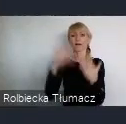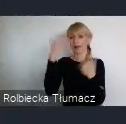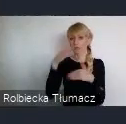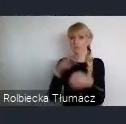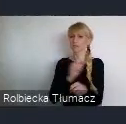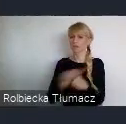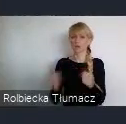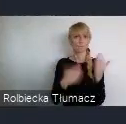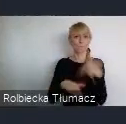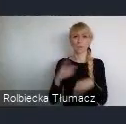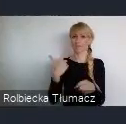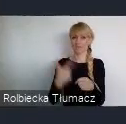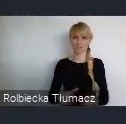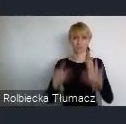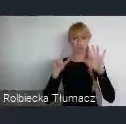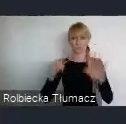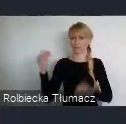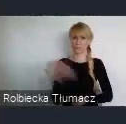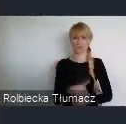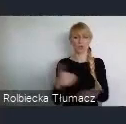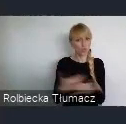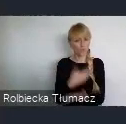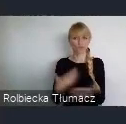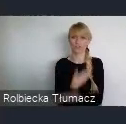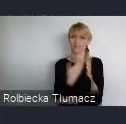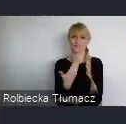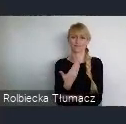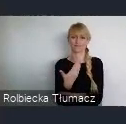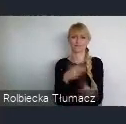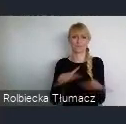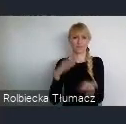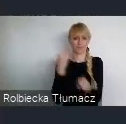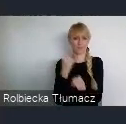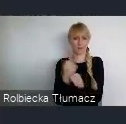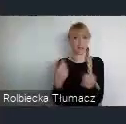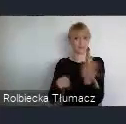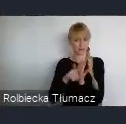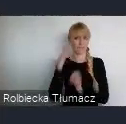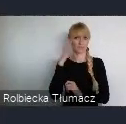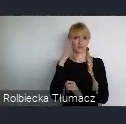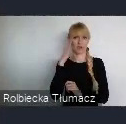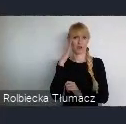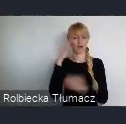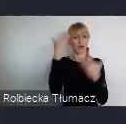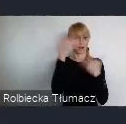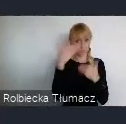Nowoczesnych miejsc pracy dla mieszkańców Katowic ale całego regionu.